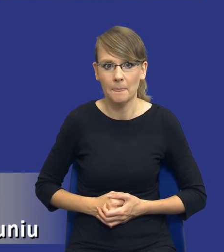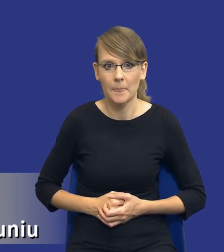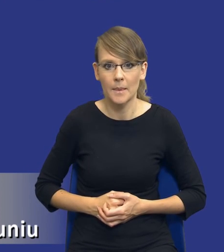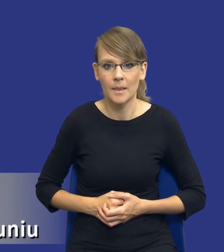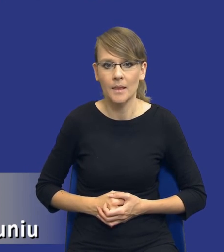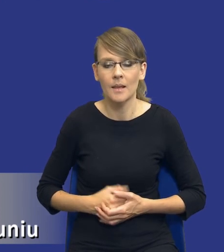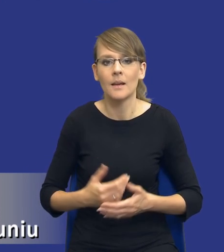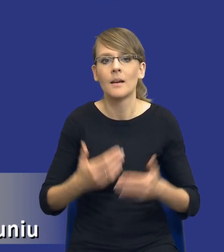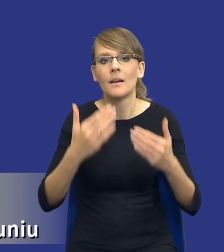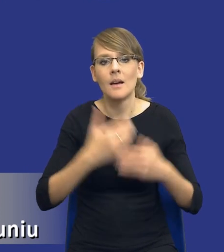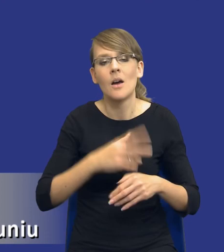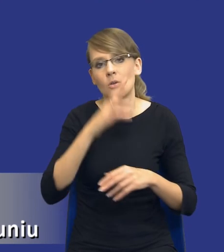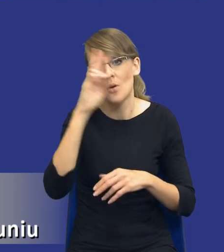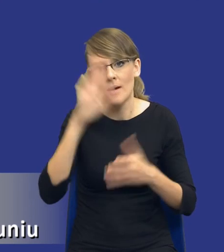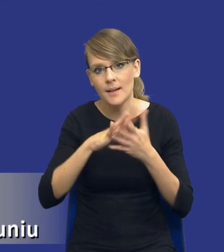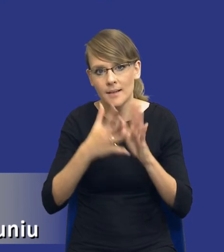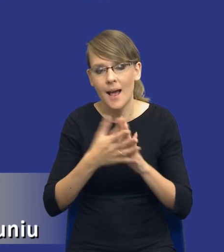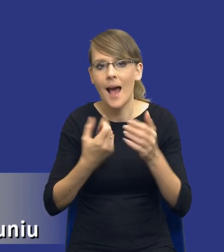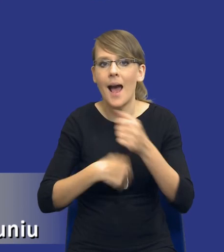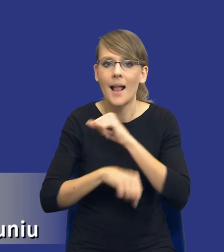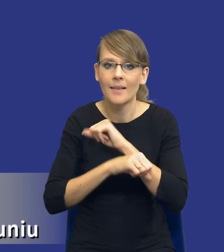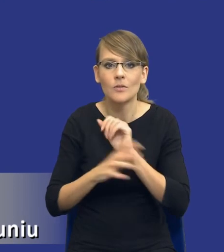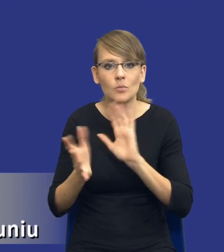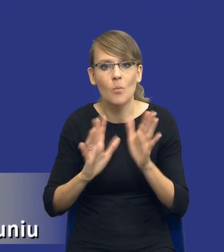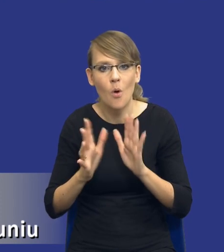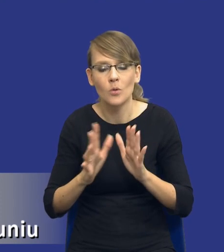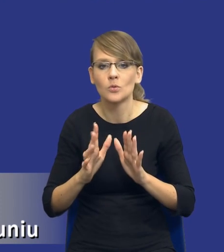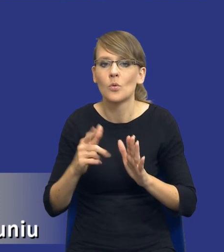rynku i te alternatywne środki zaspokojenia zidentyfikowanych potrzeb.